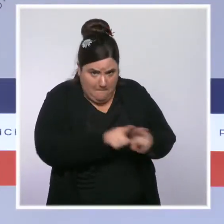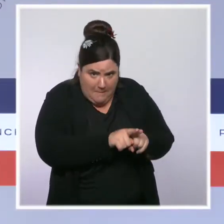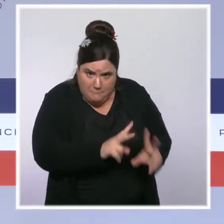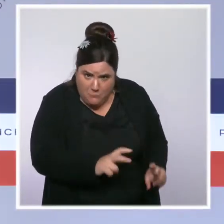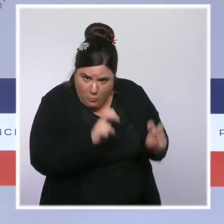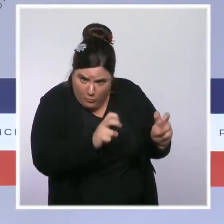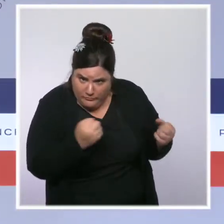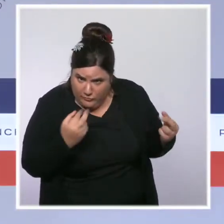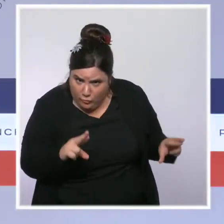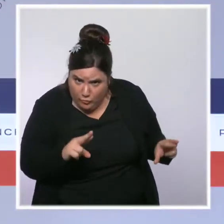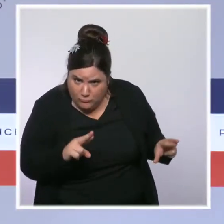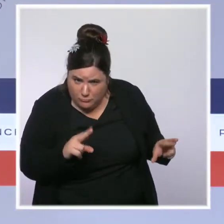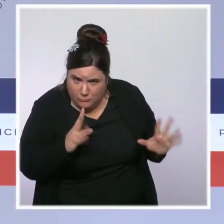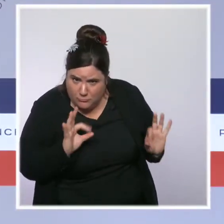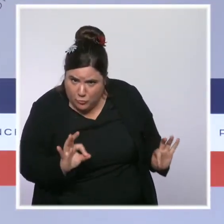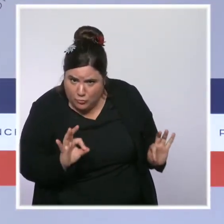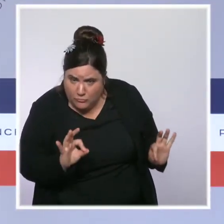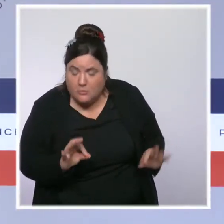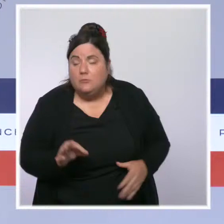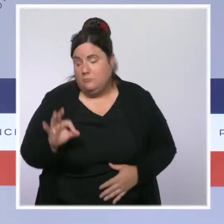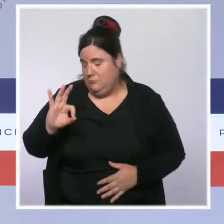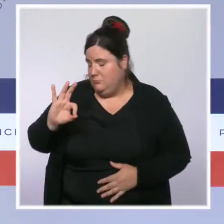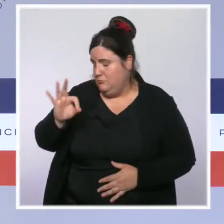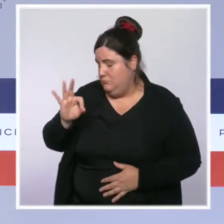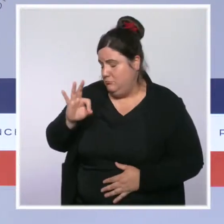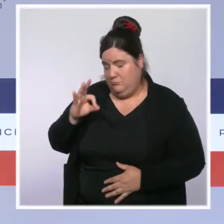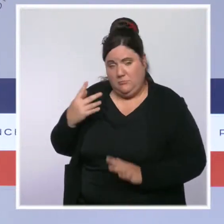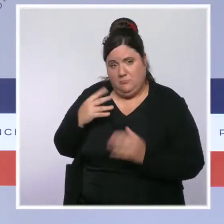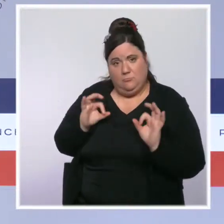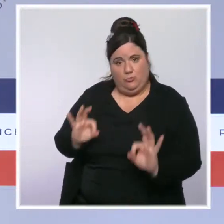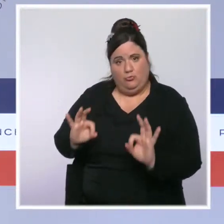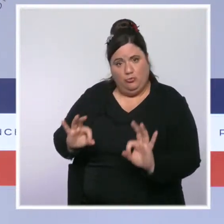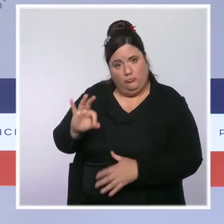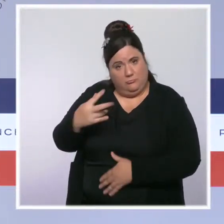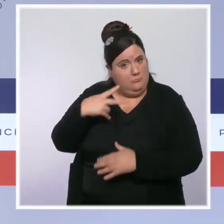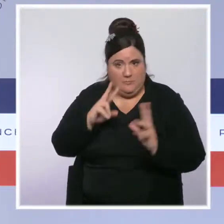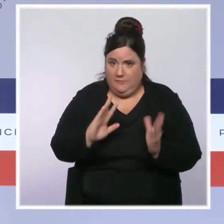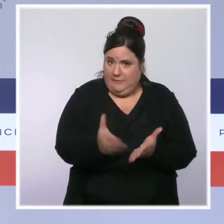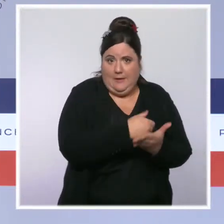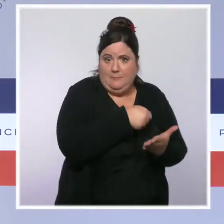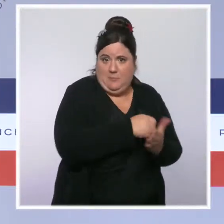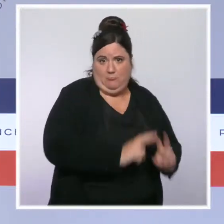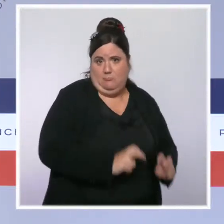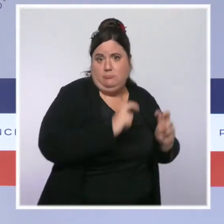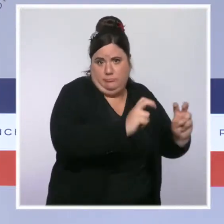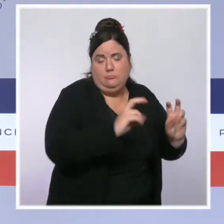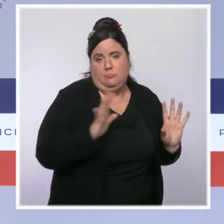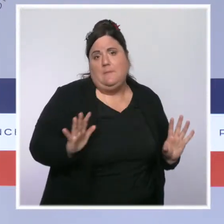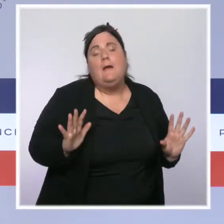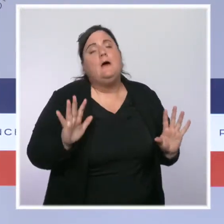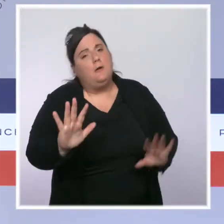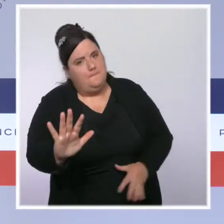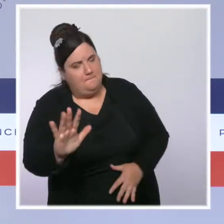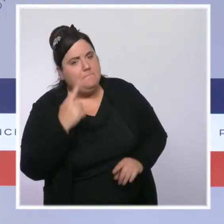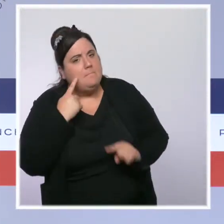Oui, je vous le confirme. D'abord ce que je veux rappeler c'est que, depuis le début de ce quinquennat,